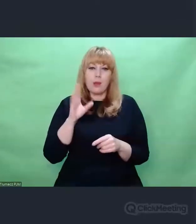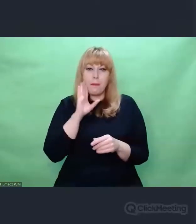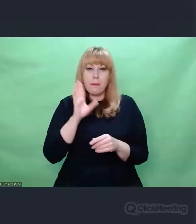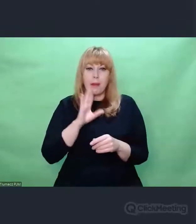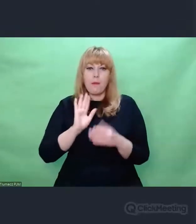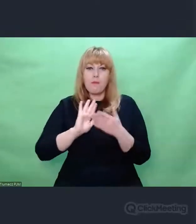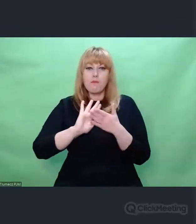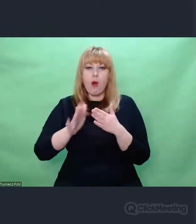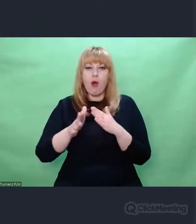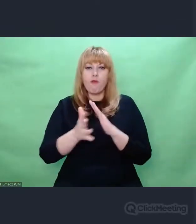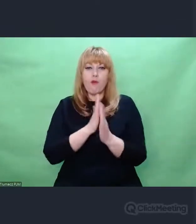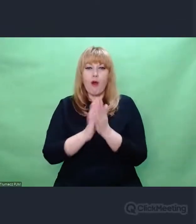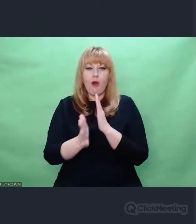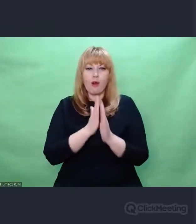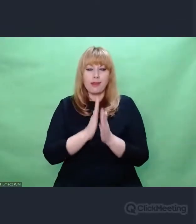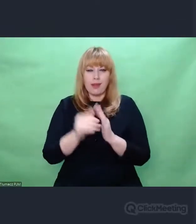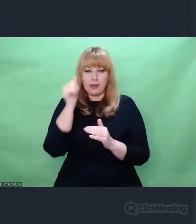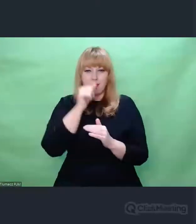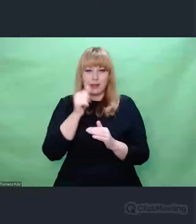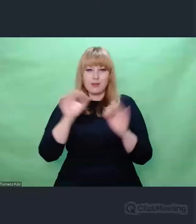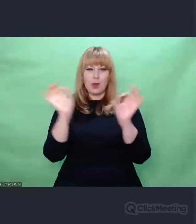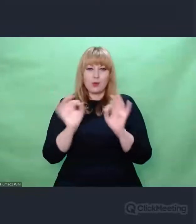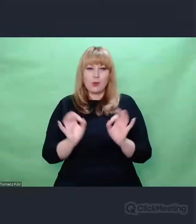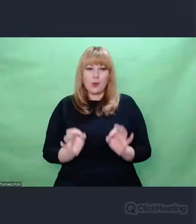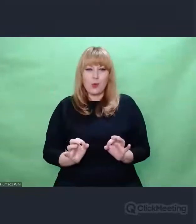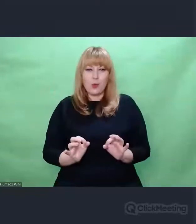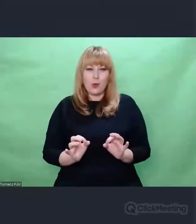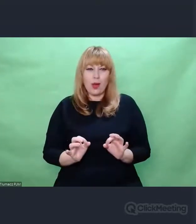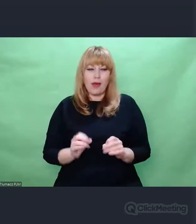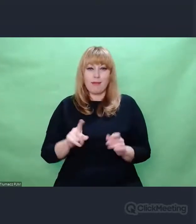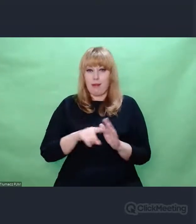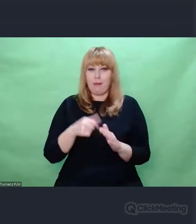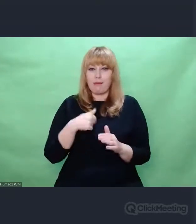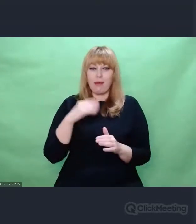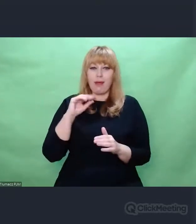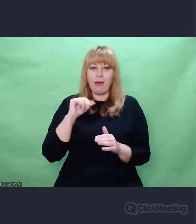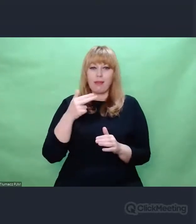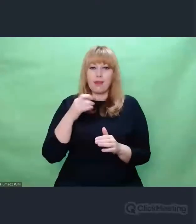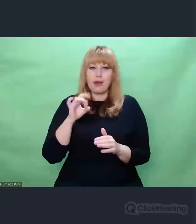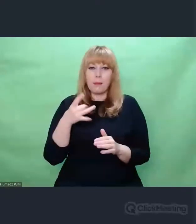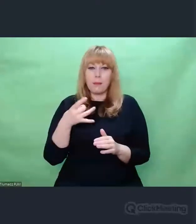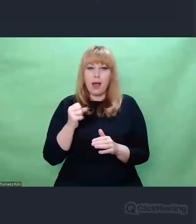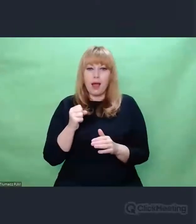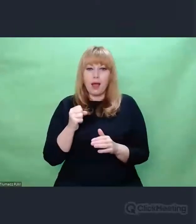że w Enigmie i w tym, co wokół niej zostało zbudowane